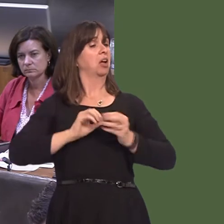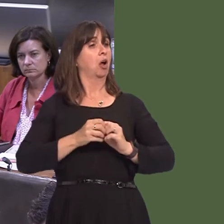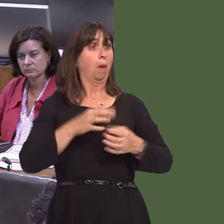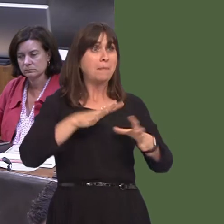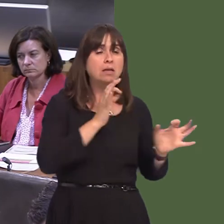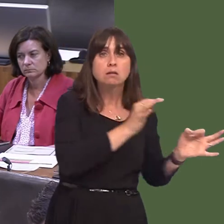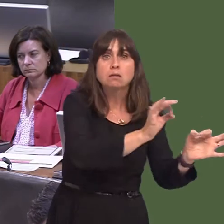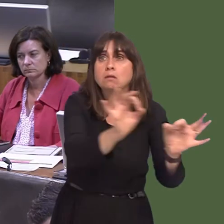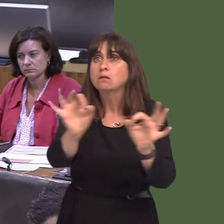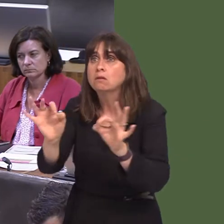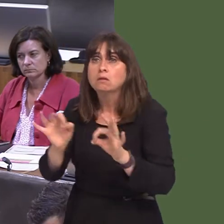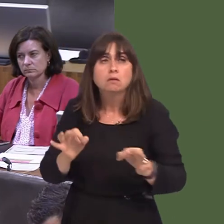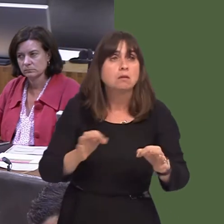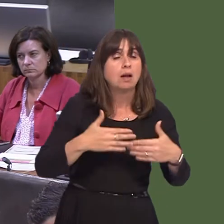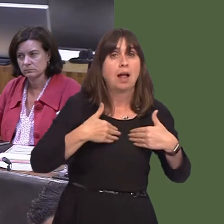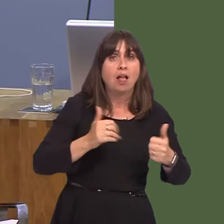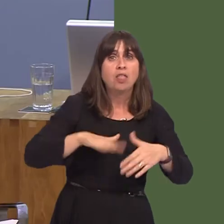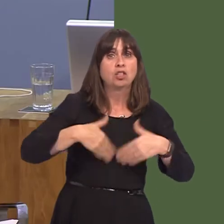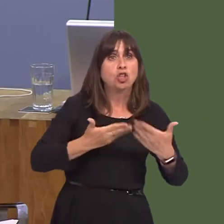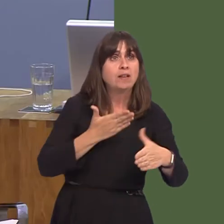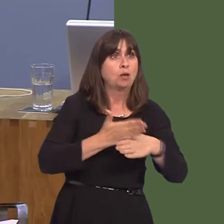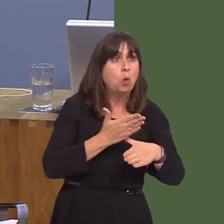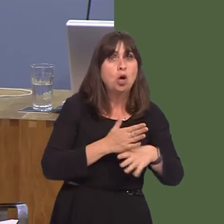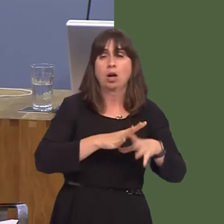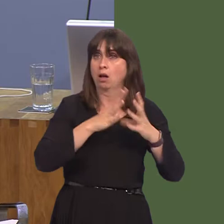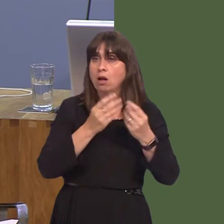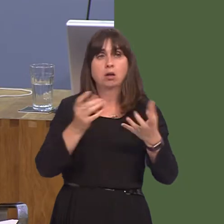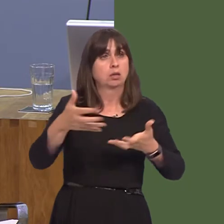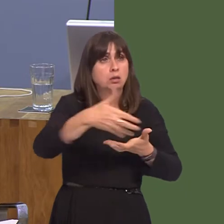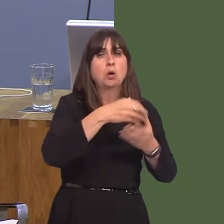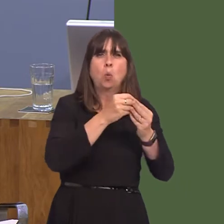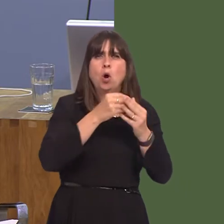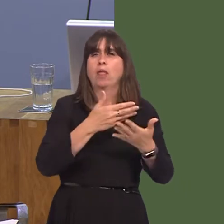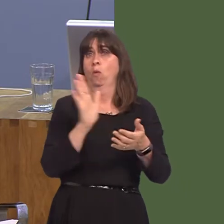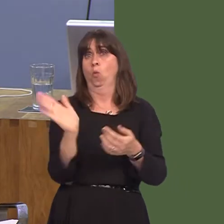rhan. Nid wyf yn mynegi barn, wrth gwrsóni fyddai'r Aelod yn erfyn i mi wneud hynnyóond